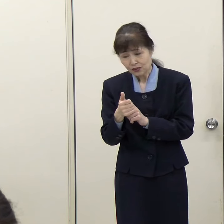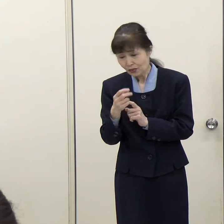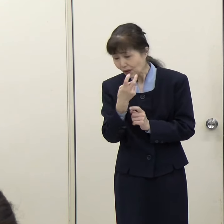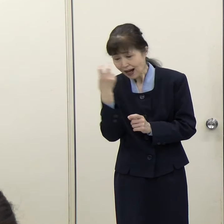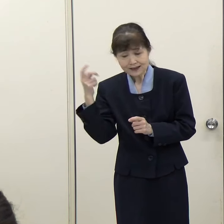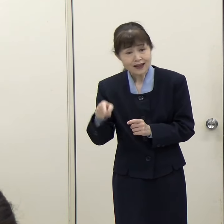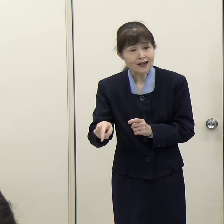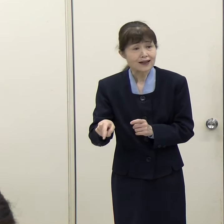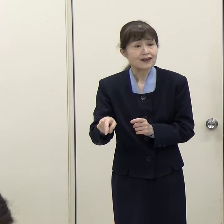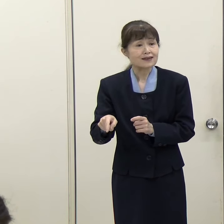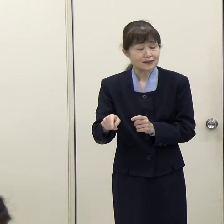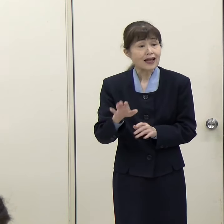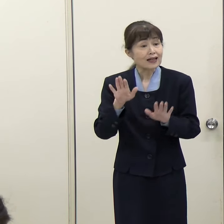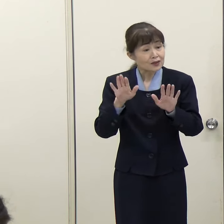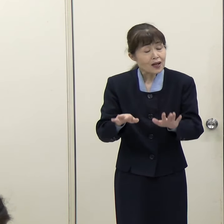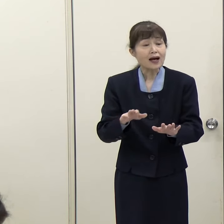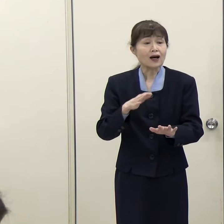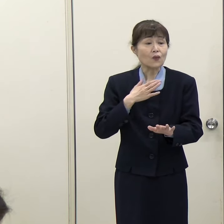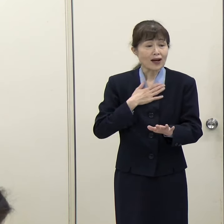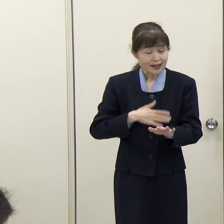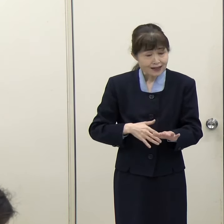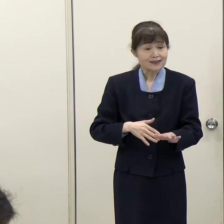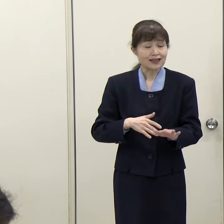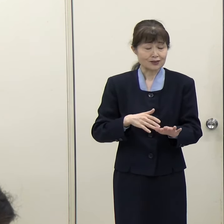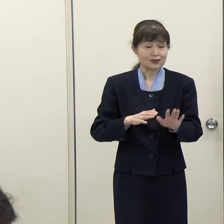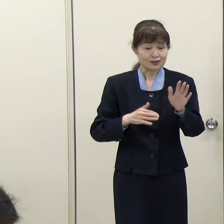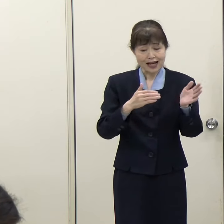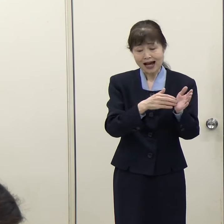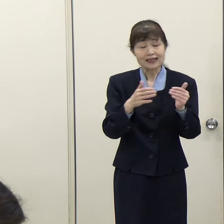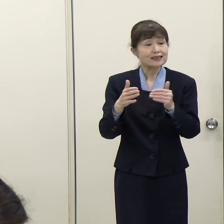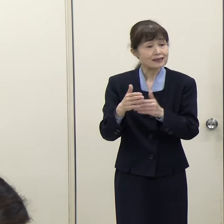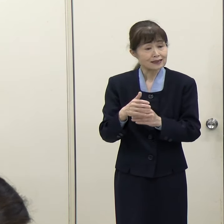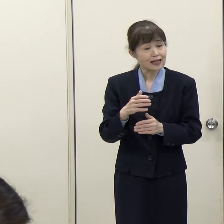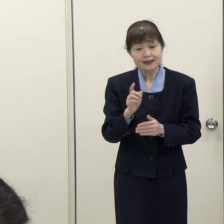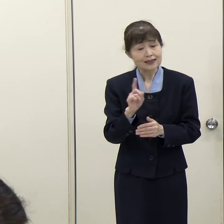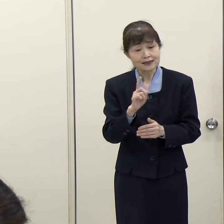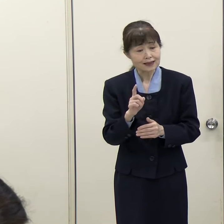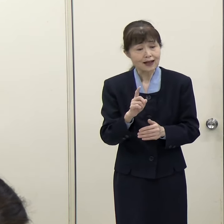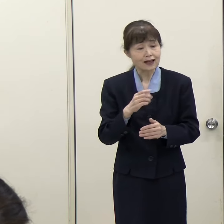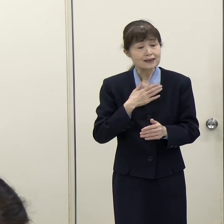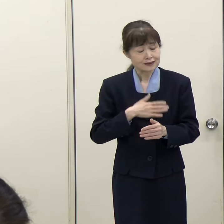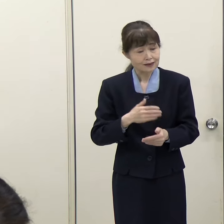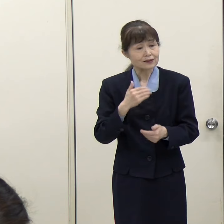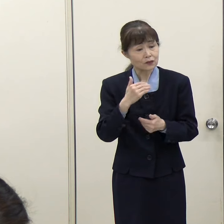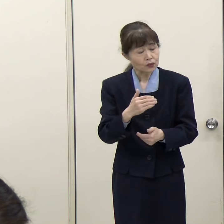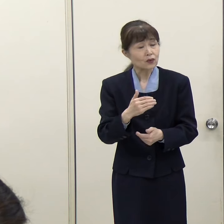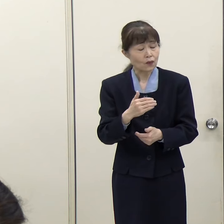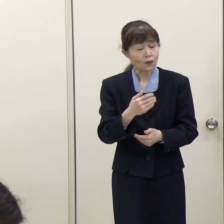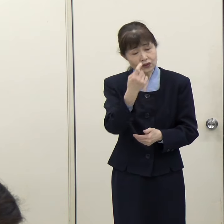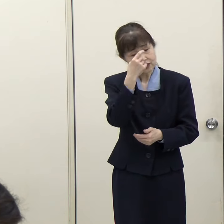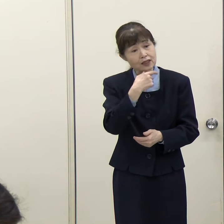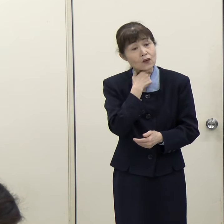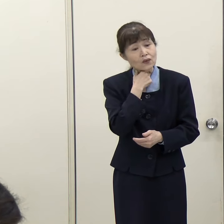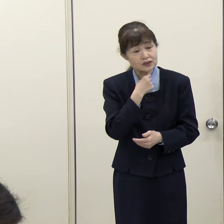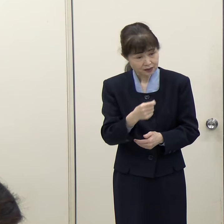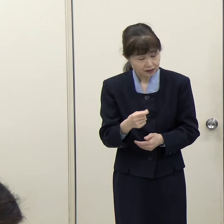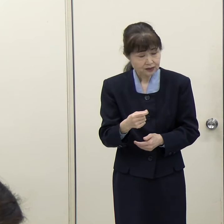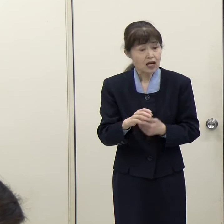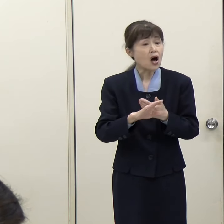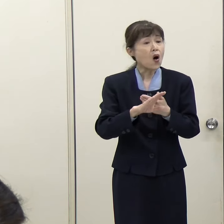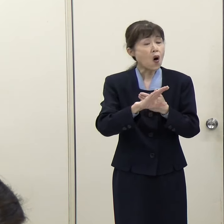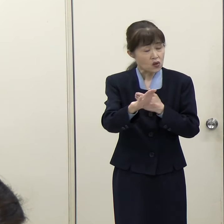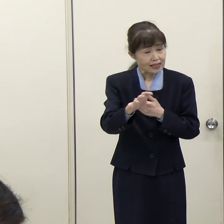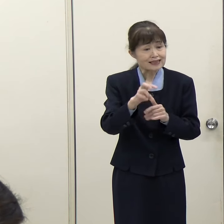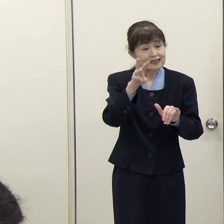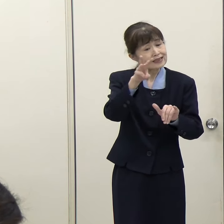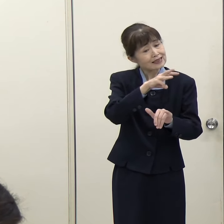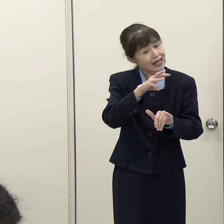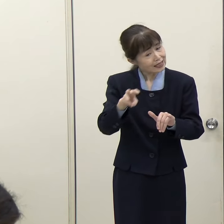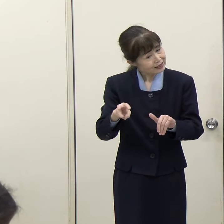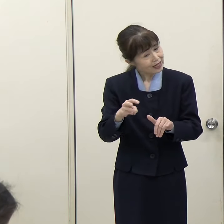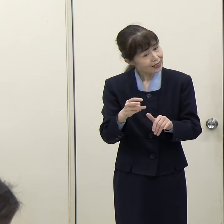現状分かっている範囲で、関連が分かっていれば教えていただきたいのと、これ以外にそういう疑いがありそうな事例を把握されていれば教えてください。